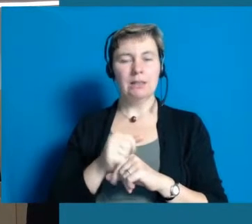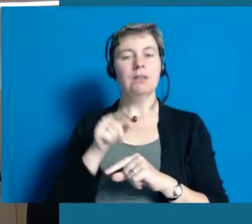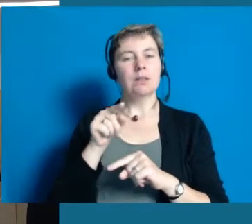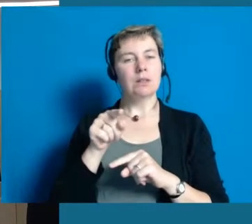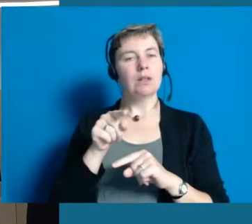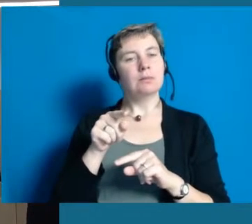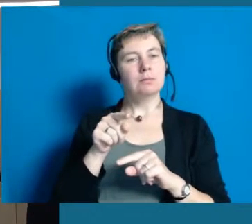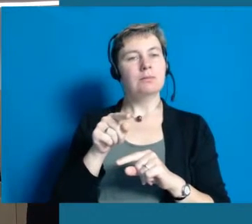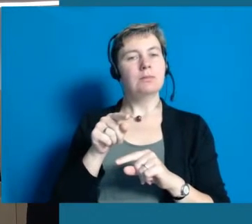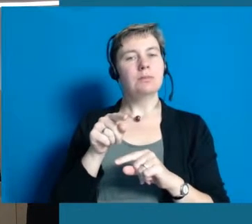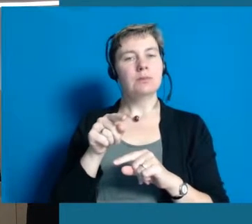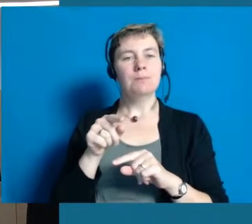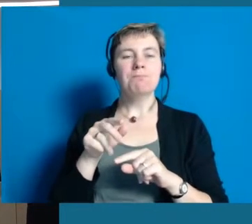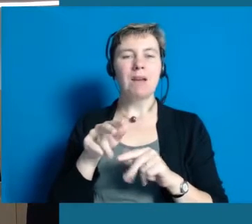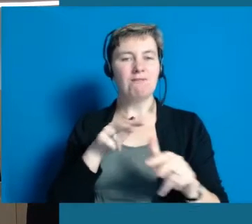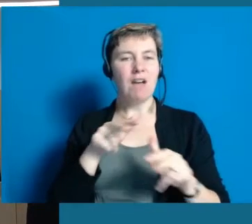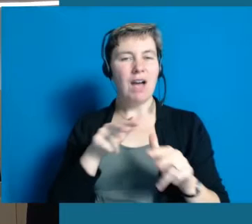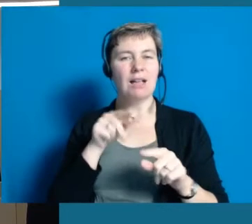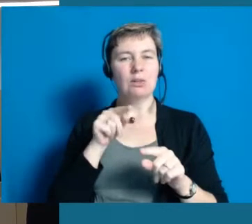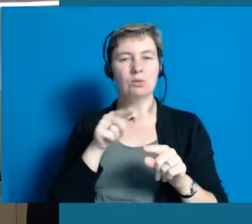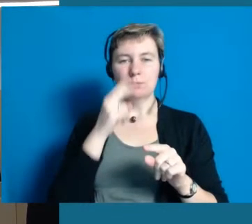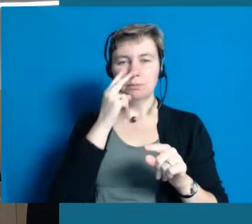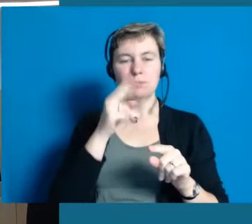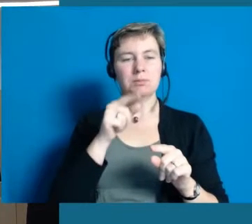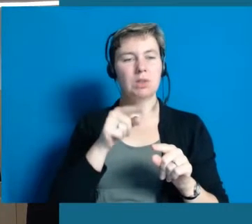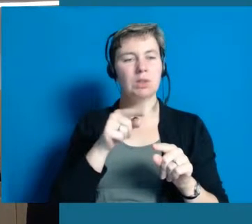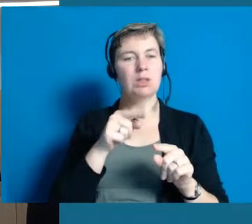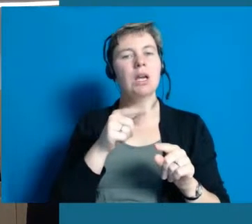die mit uns als Verwaltung zu tun haben.